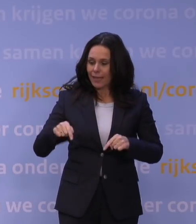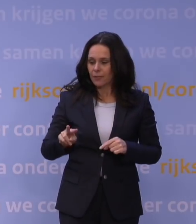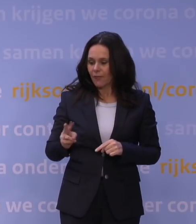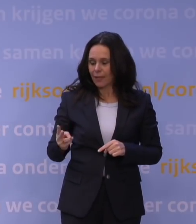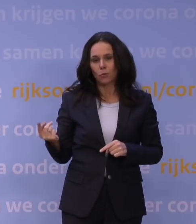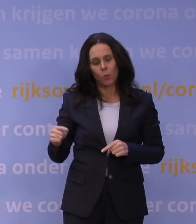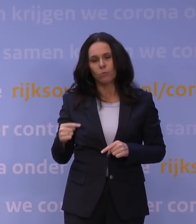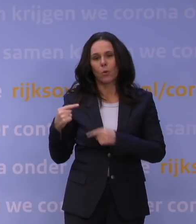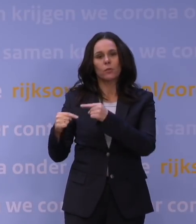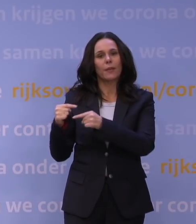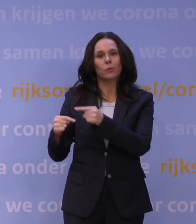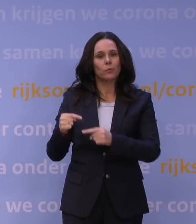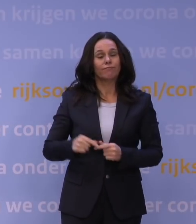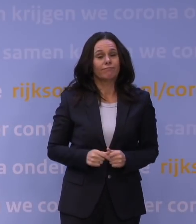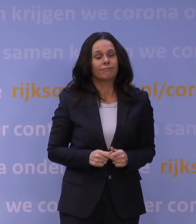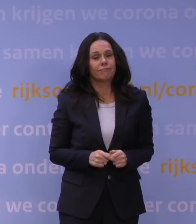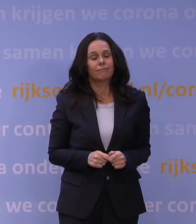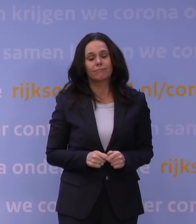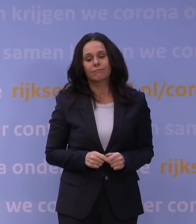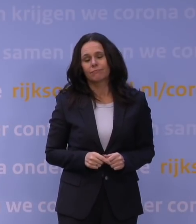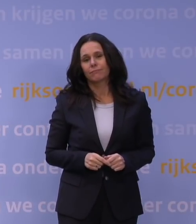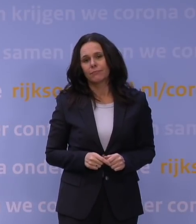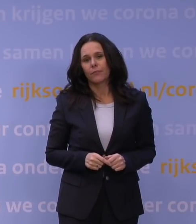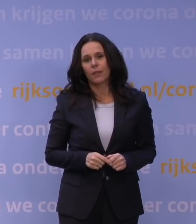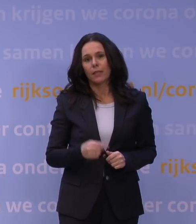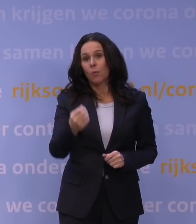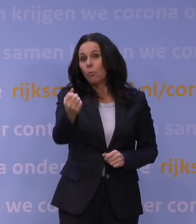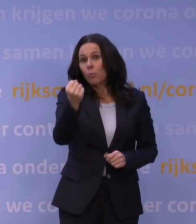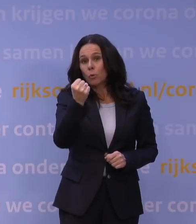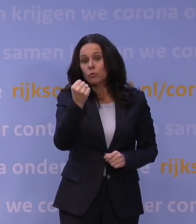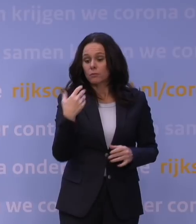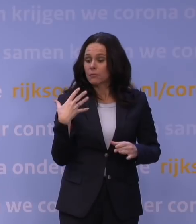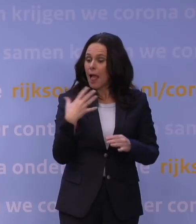plus dat we zicht hebben dat boosteren helpt om dit soort dingen...